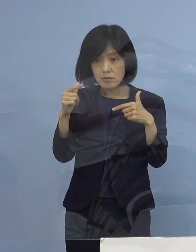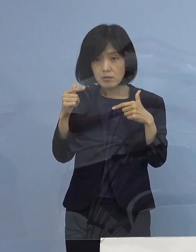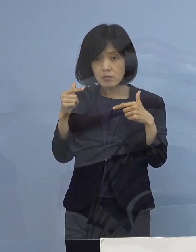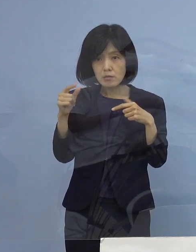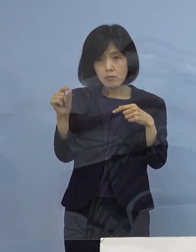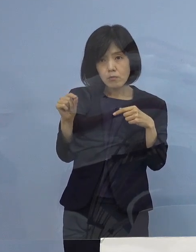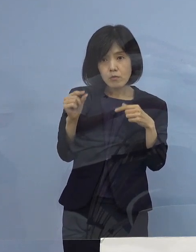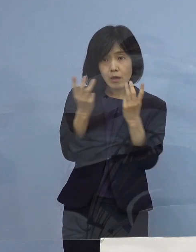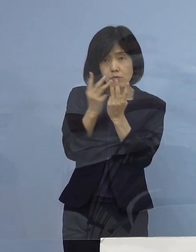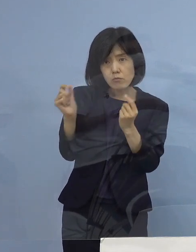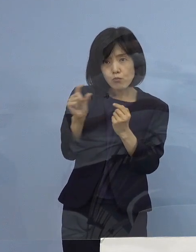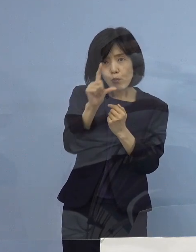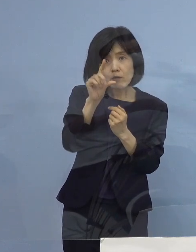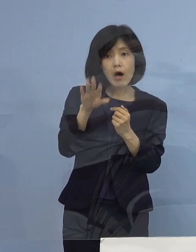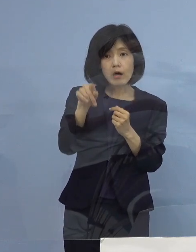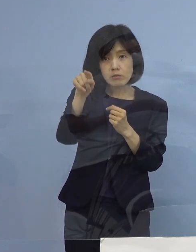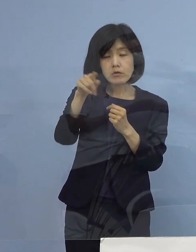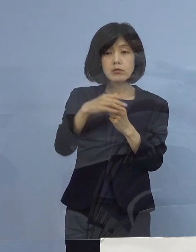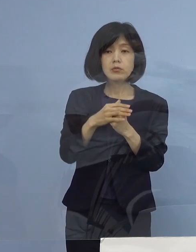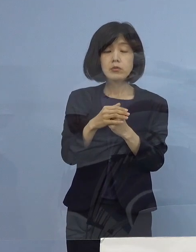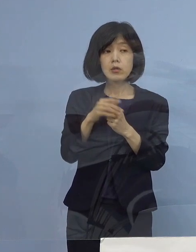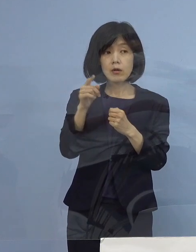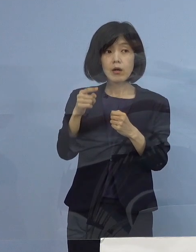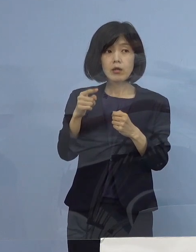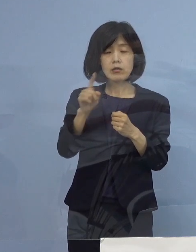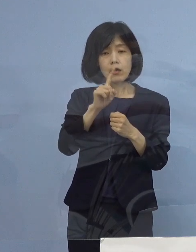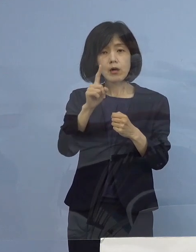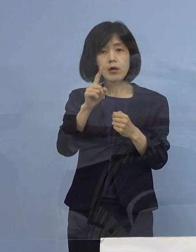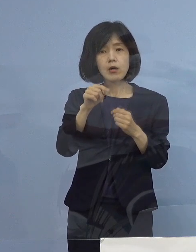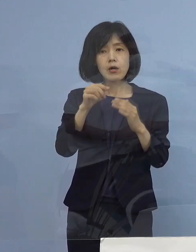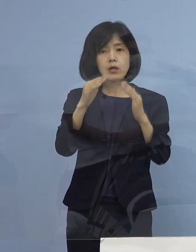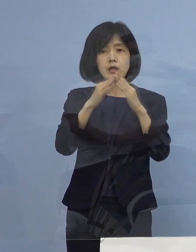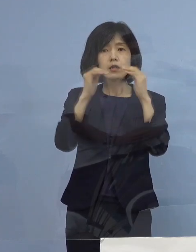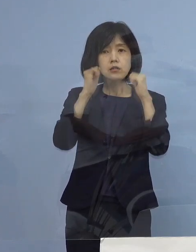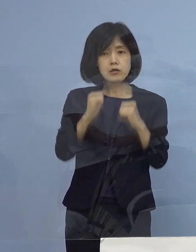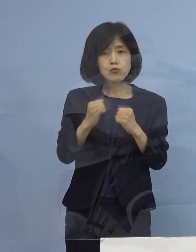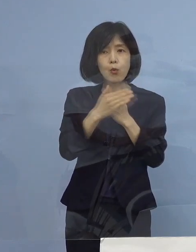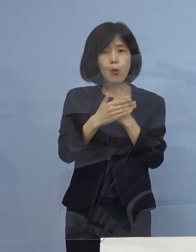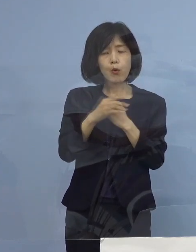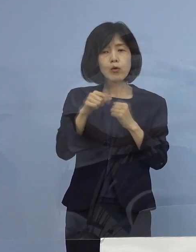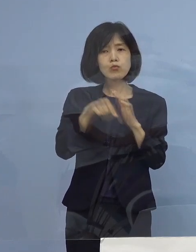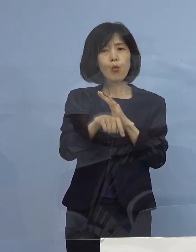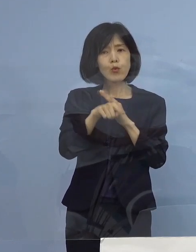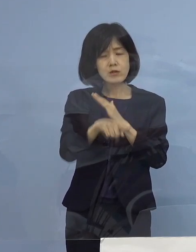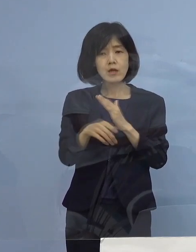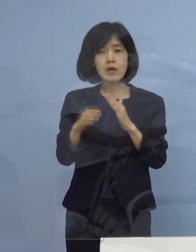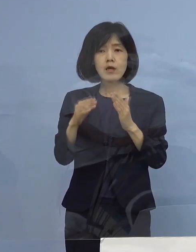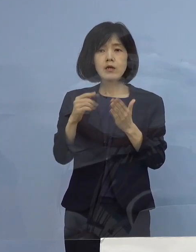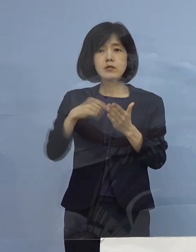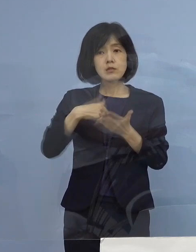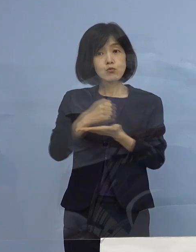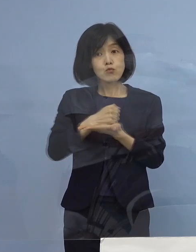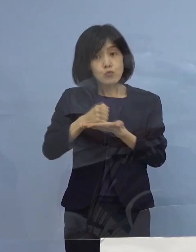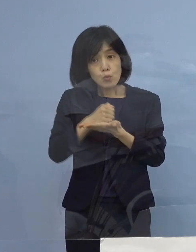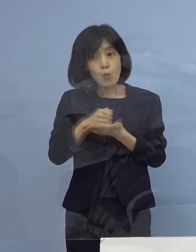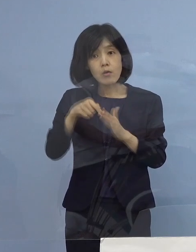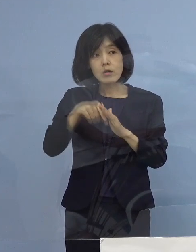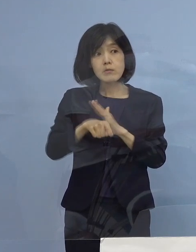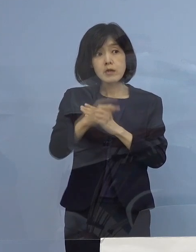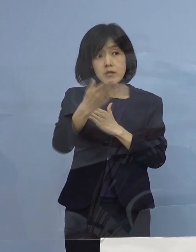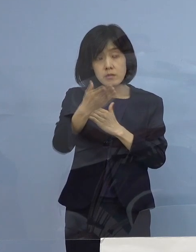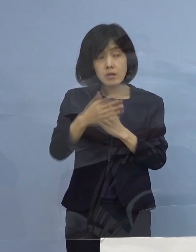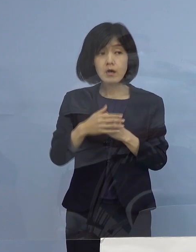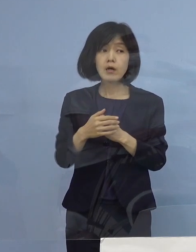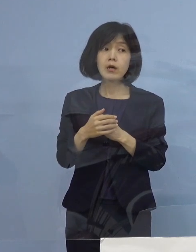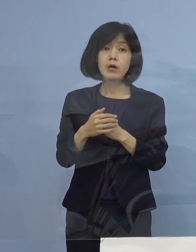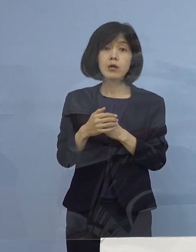この方 ご自分で ご希望されて 自宅でおられるということですか